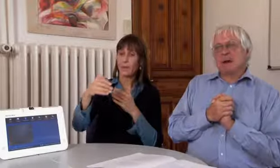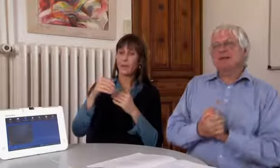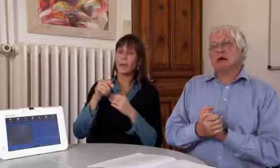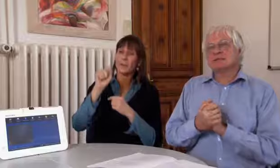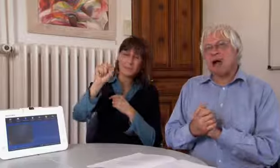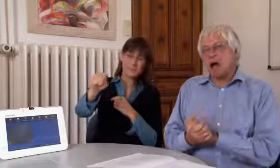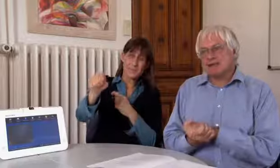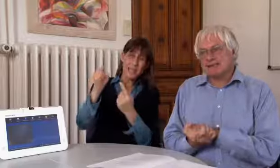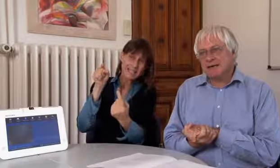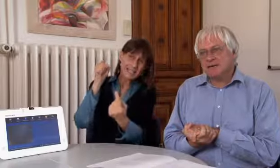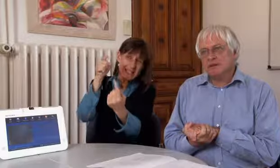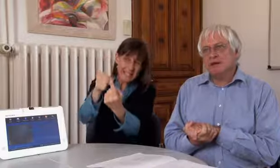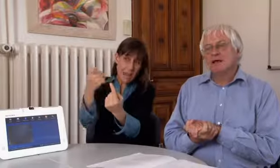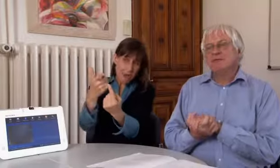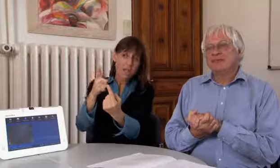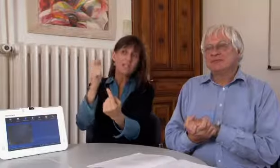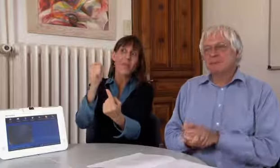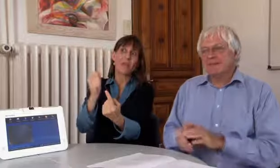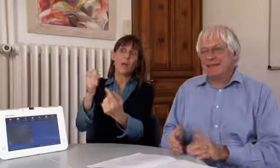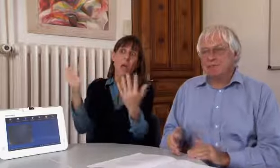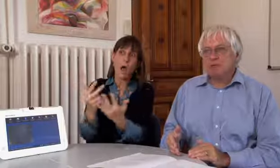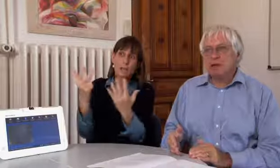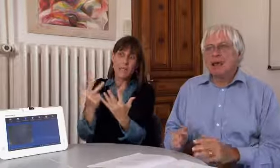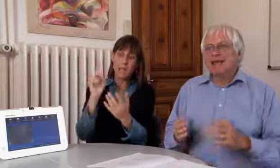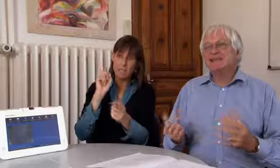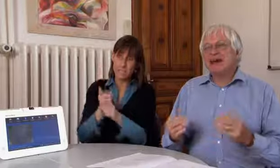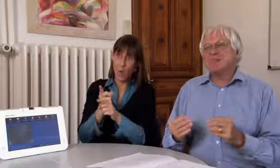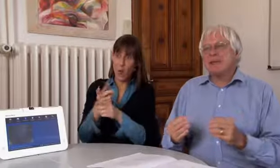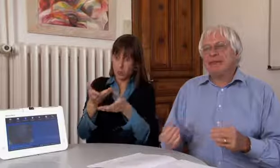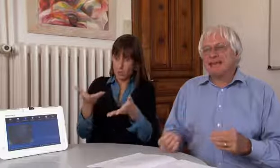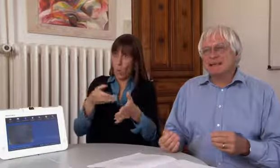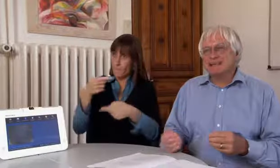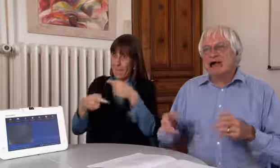Das Ziel des Projektes 2018 ist, diesen Betrieb